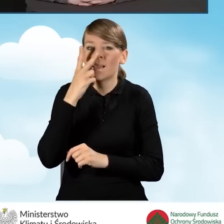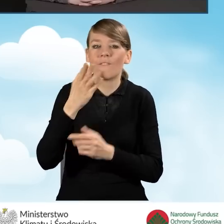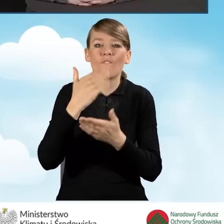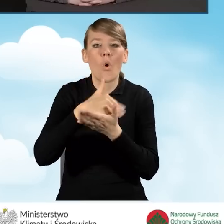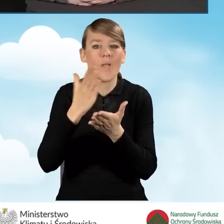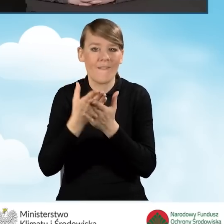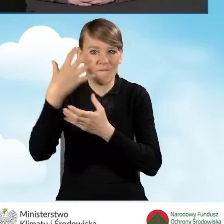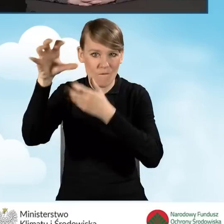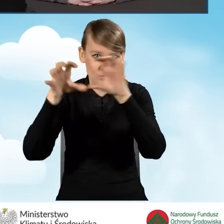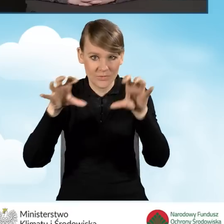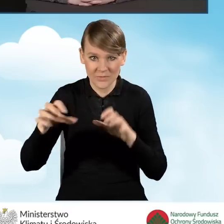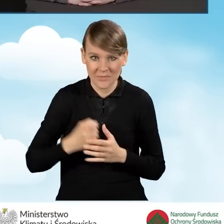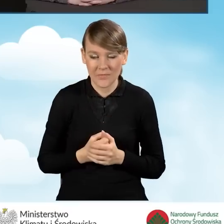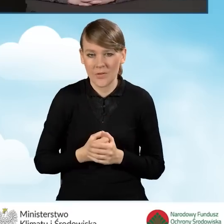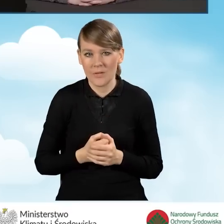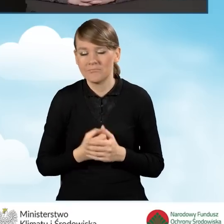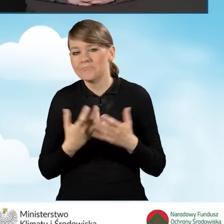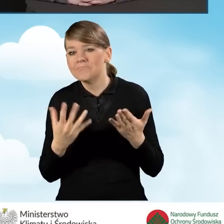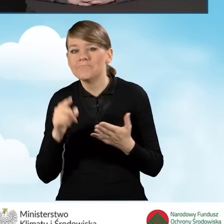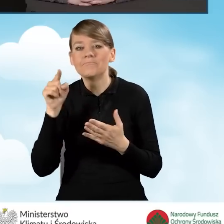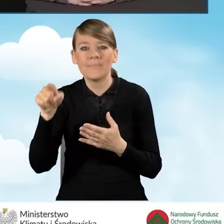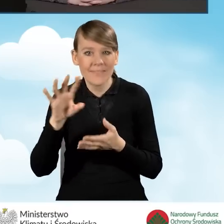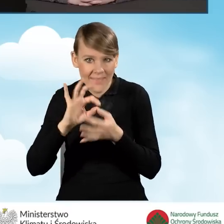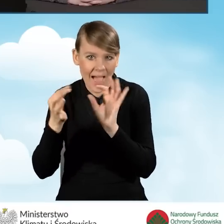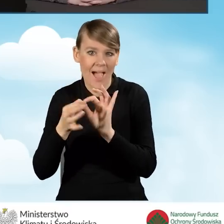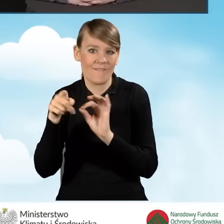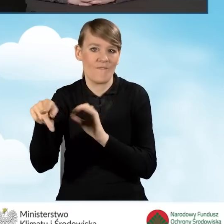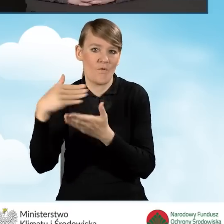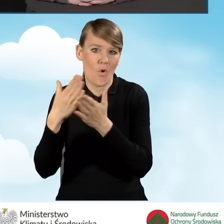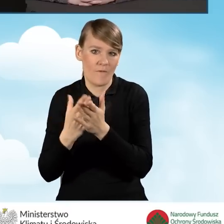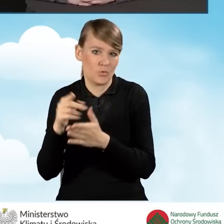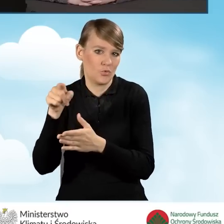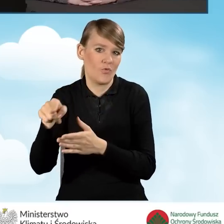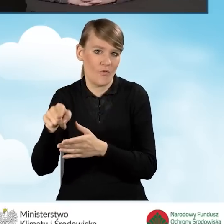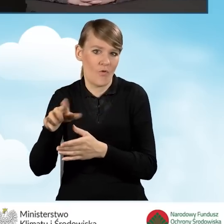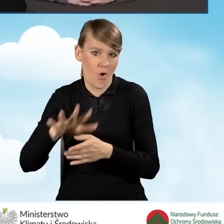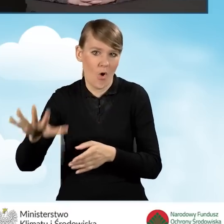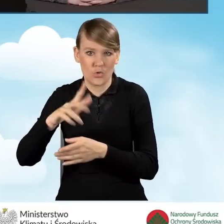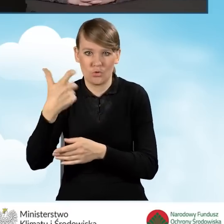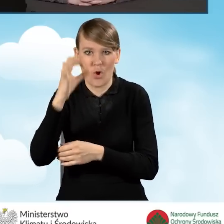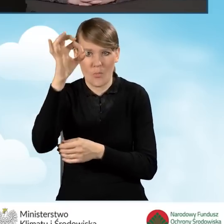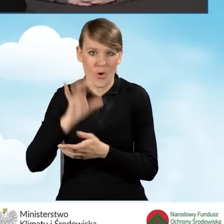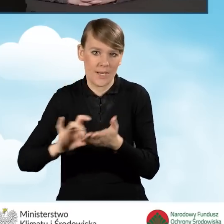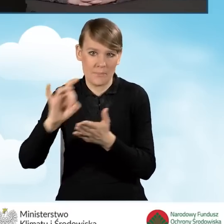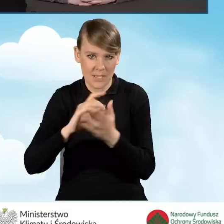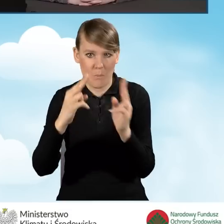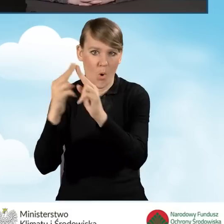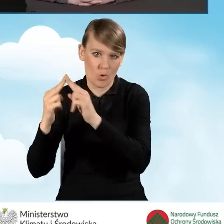mamy takie województwa, które mają nawet 100% gmin z zawartymi porozumieniami albo niewiele mniej,